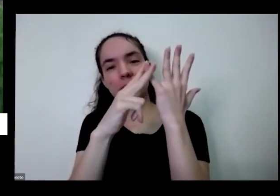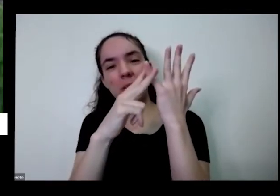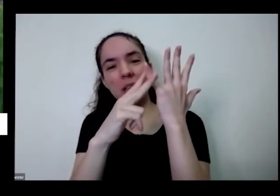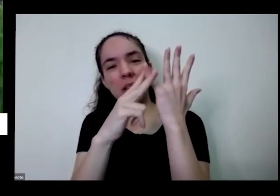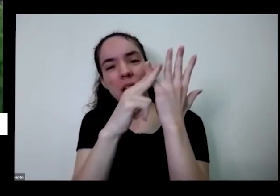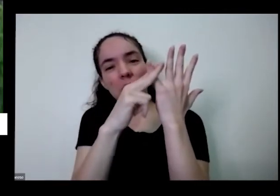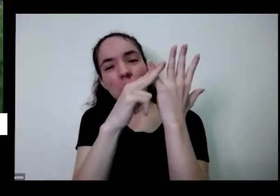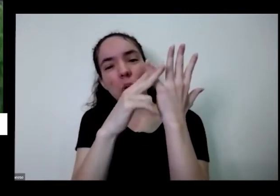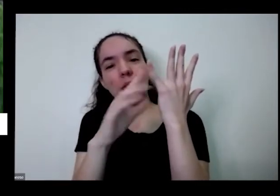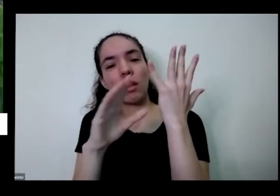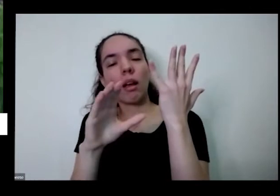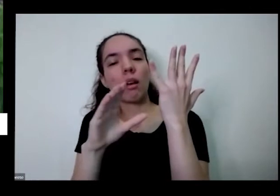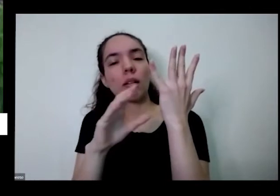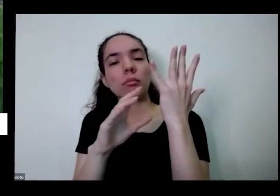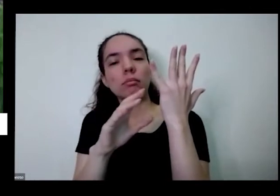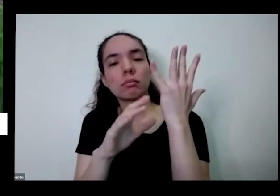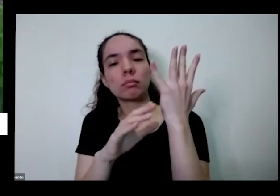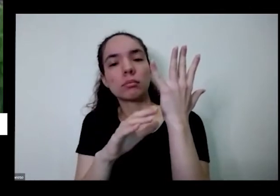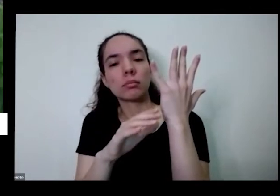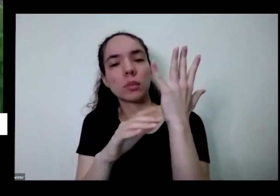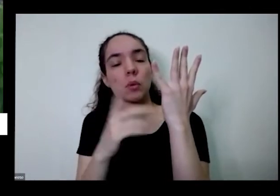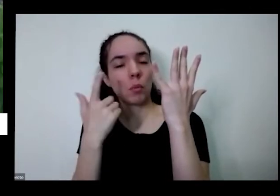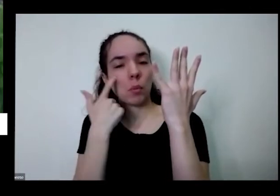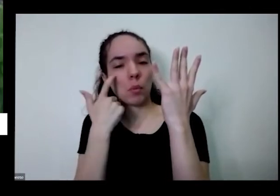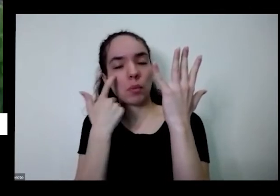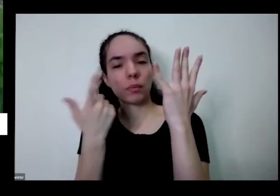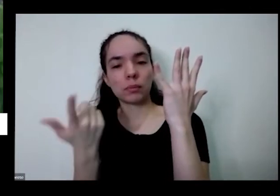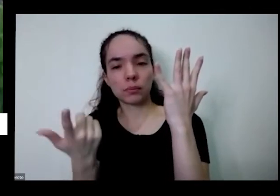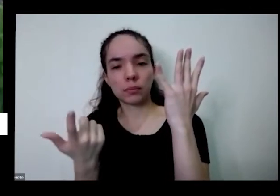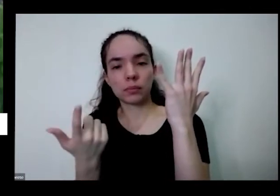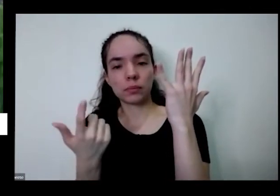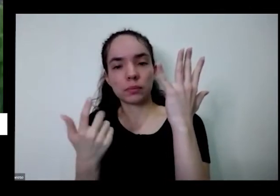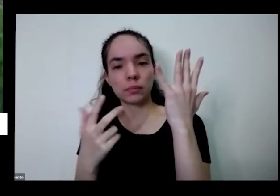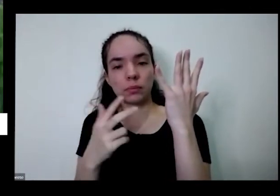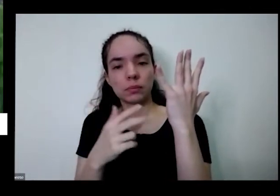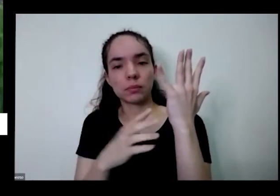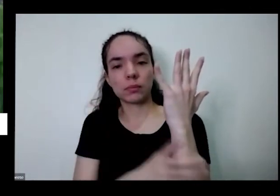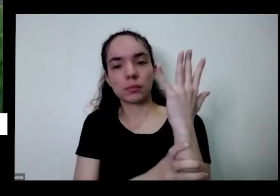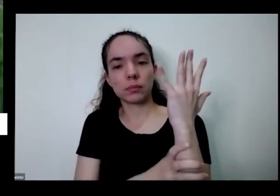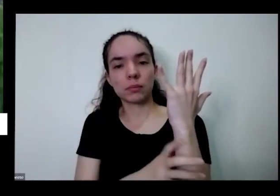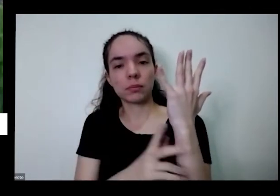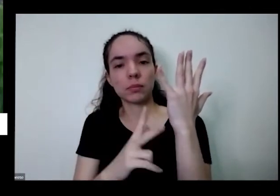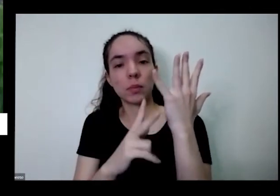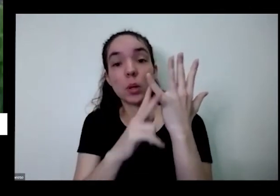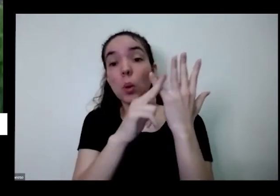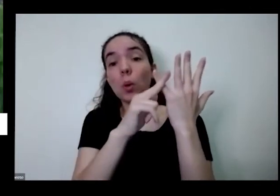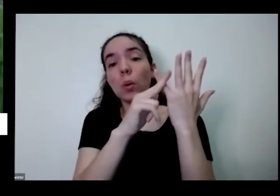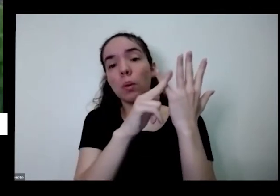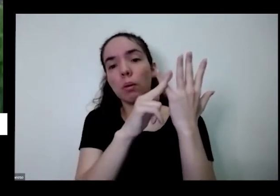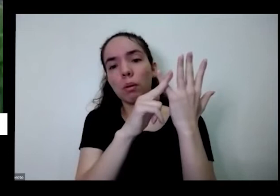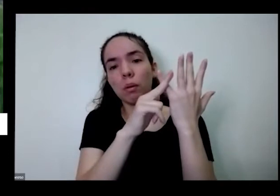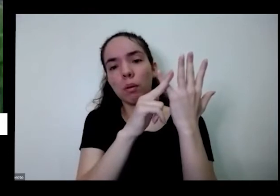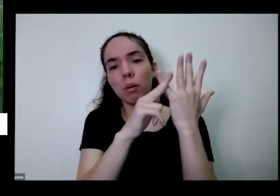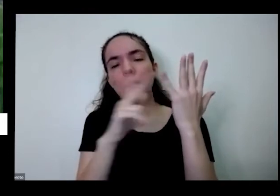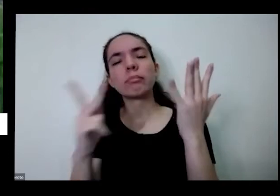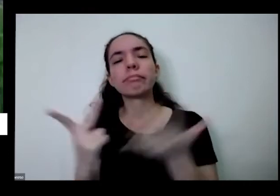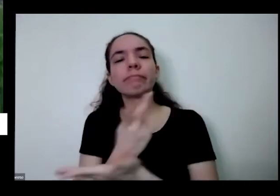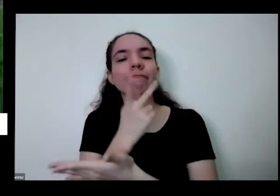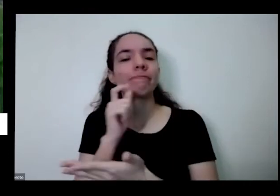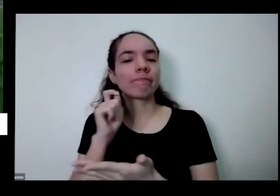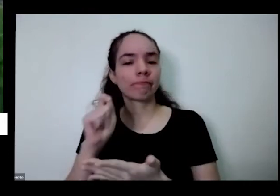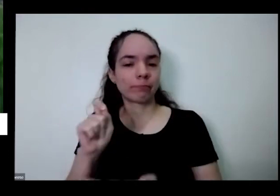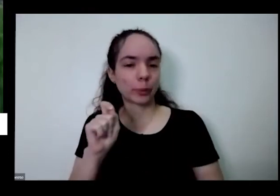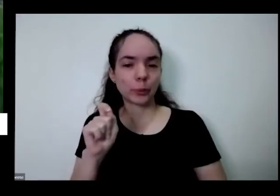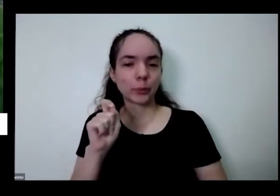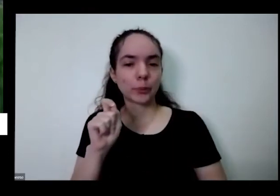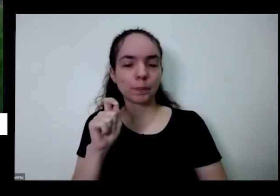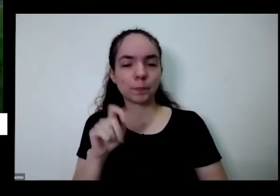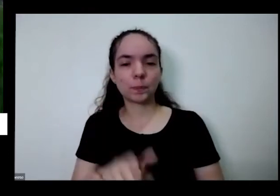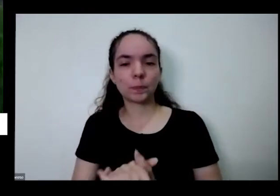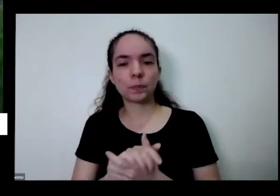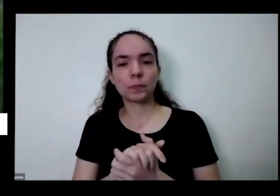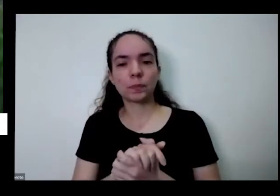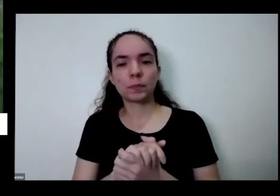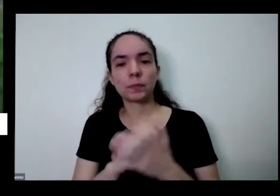Cebolinha vou cortar essa aí que que acontece que que vai acontecer aqui tem mais fibra fica